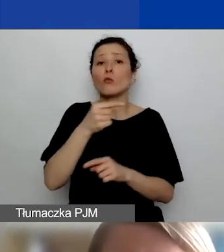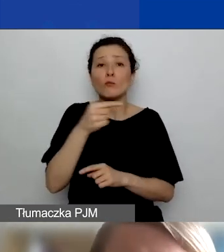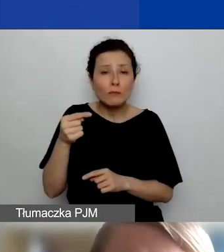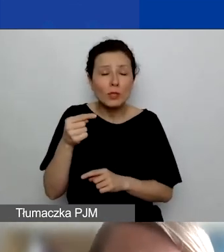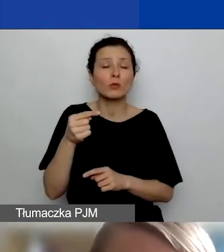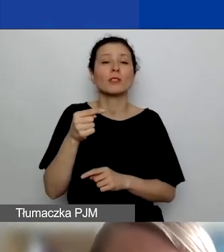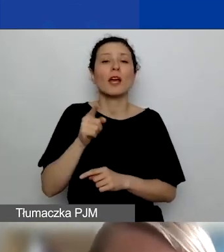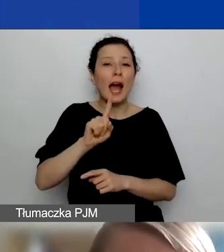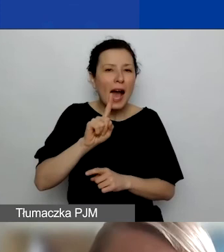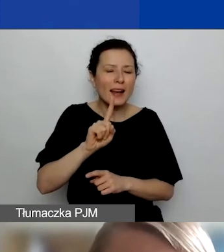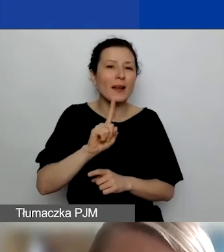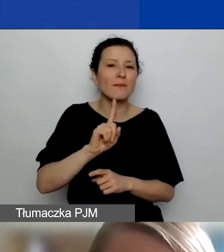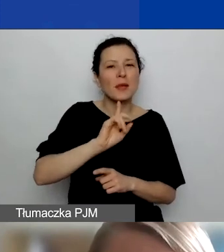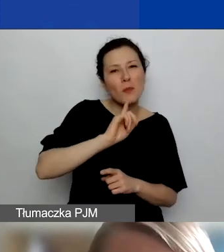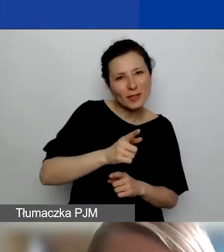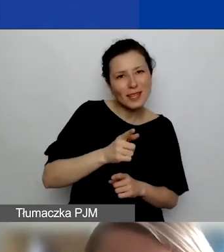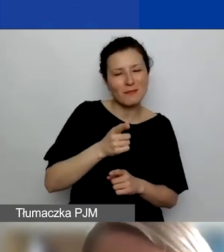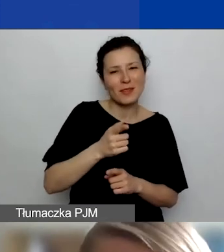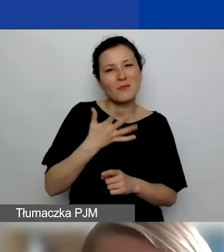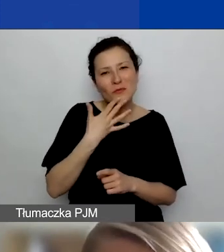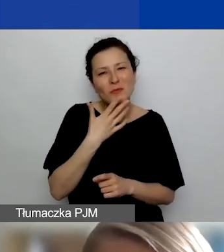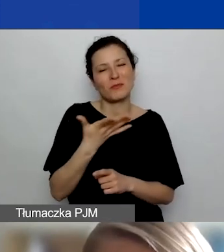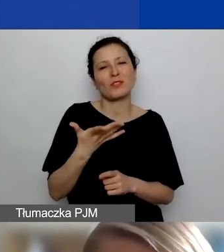że zależy nam na tym, by partnerstwa były dobrze uzasadnione.